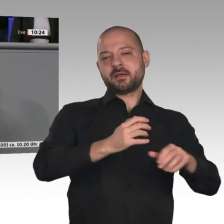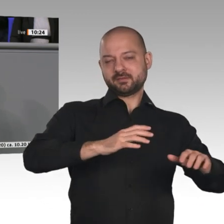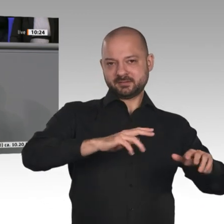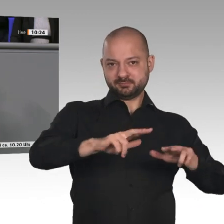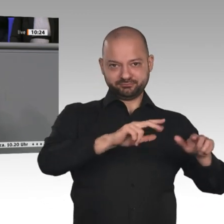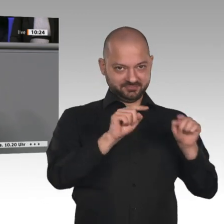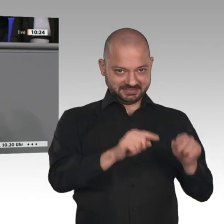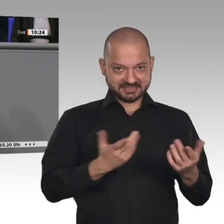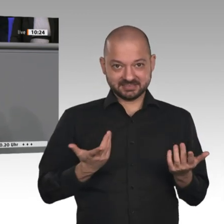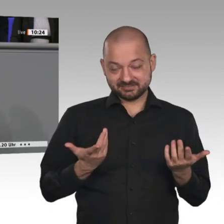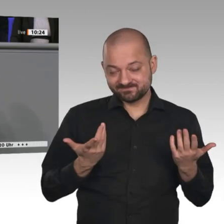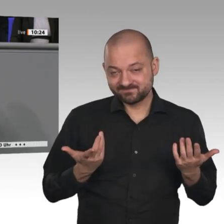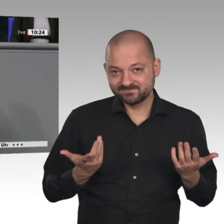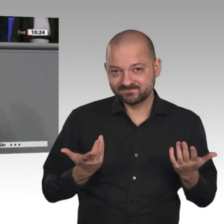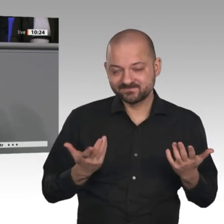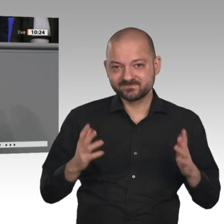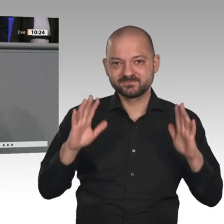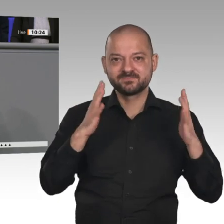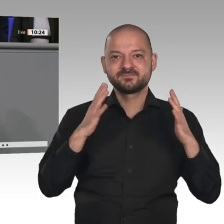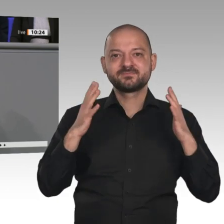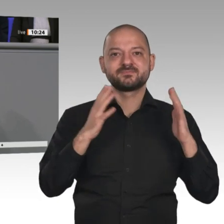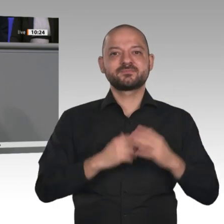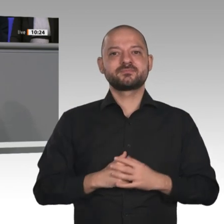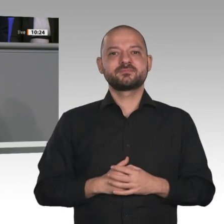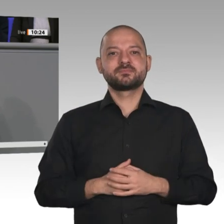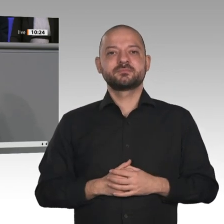Bei der Veredelung von landwirtschaftlichen Produkten wie Fleisch und Milch vor